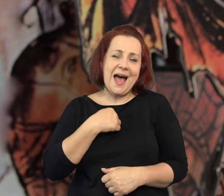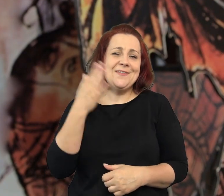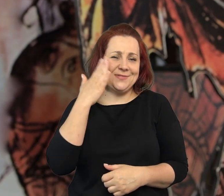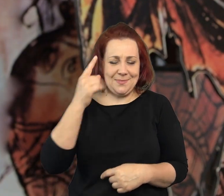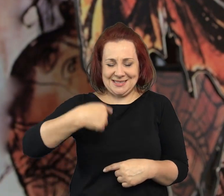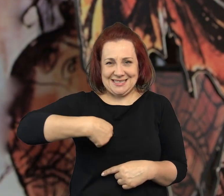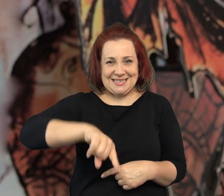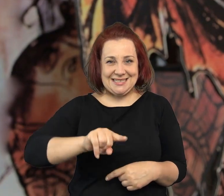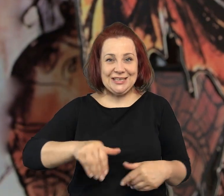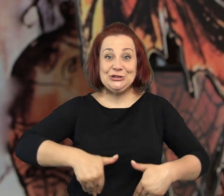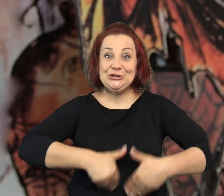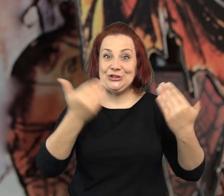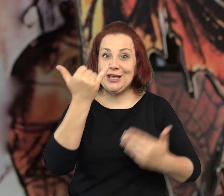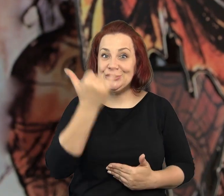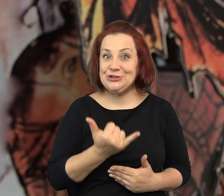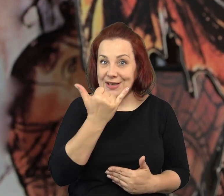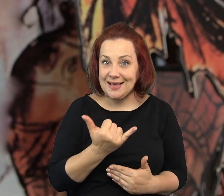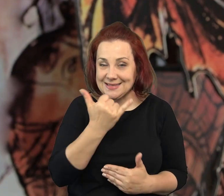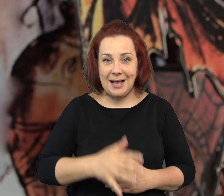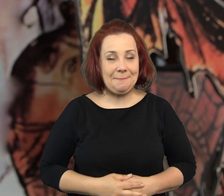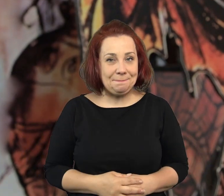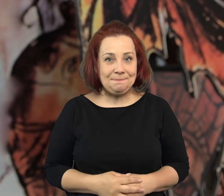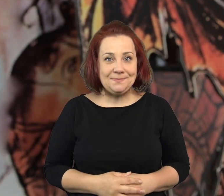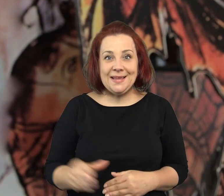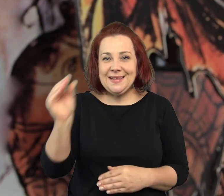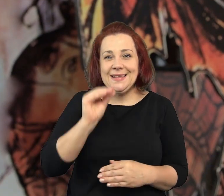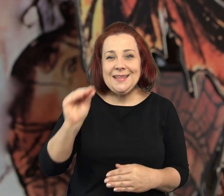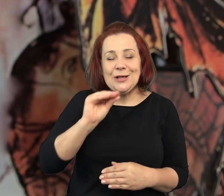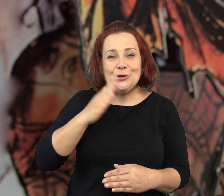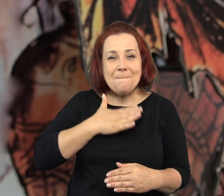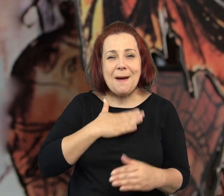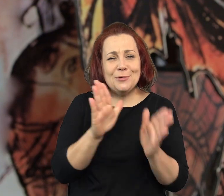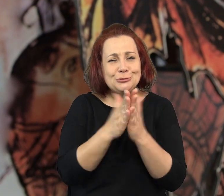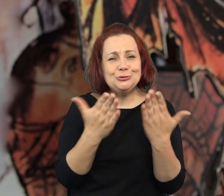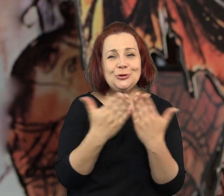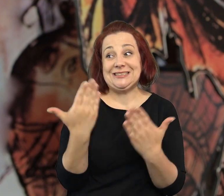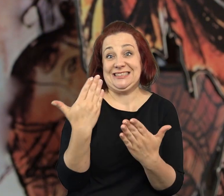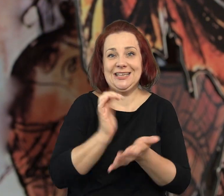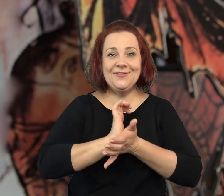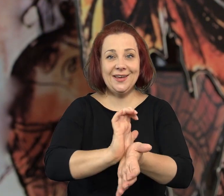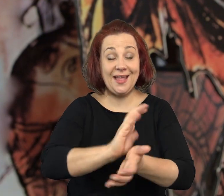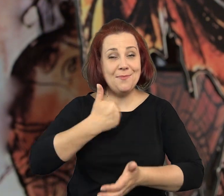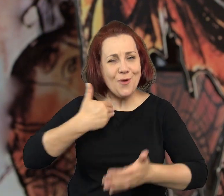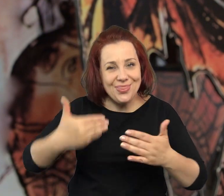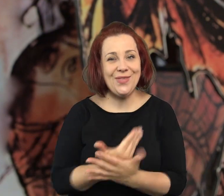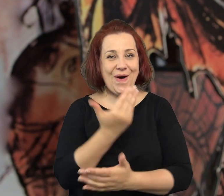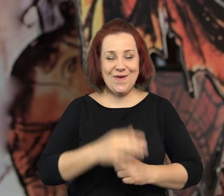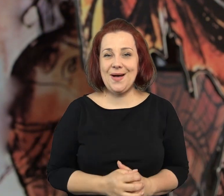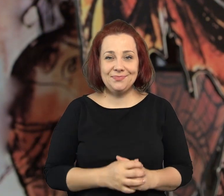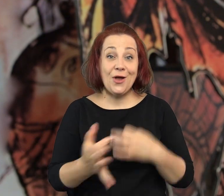Ale ja ponieważ, że zbliża się dzień dziecka i mam w rękach coś naprawdę jeszcze ciepłego, bardzo nowego.